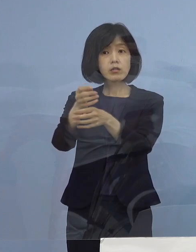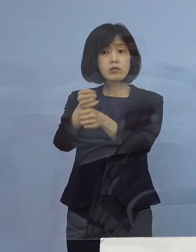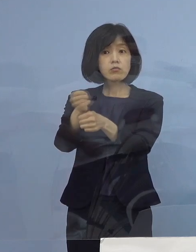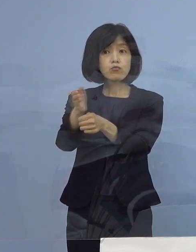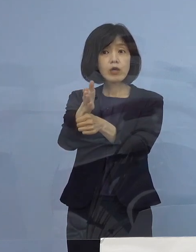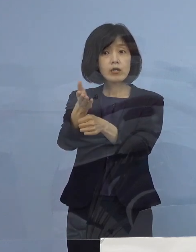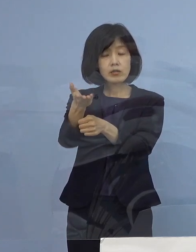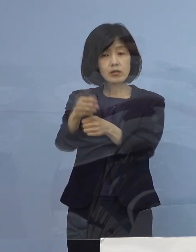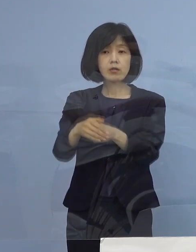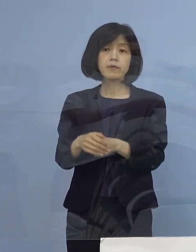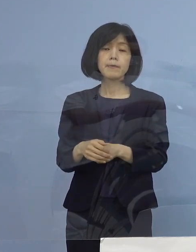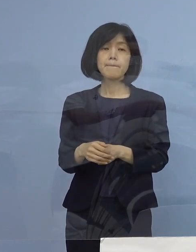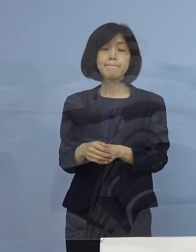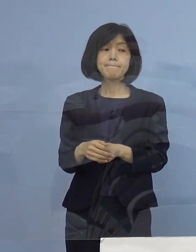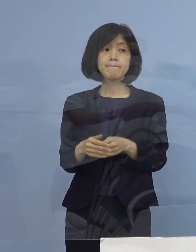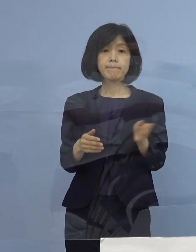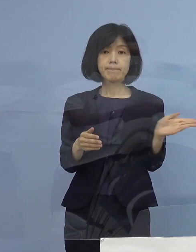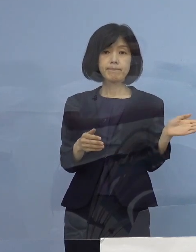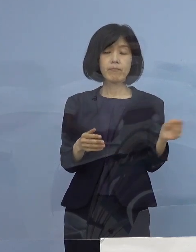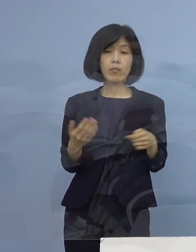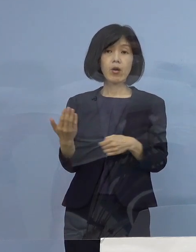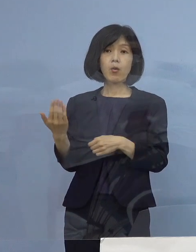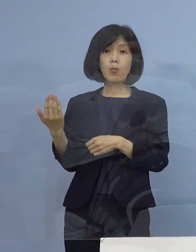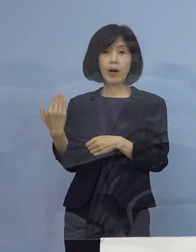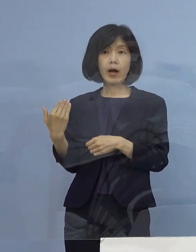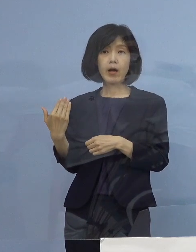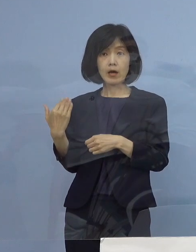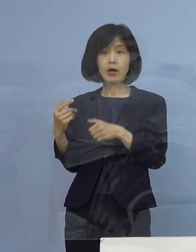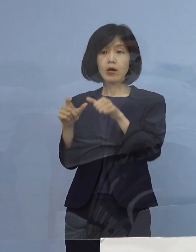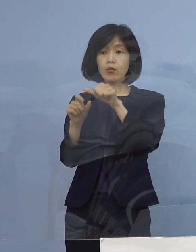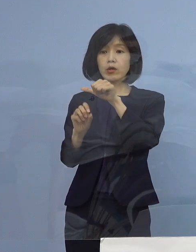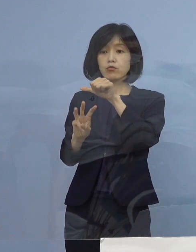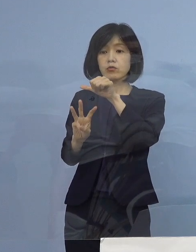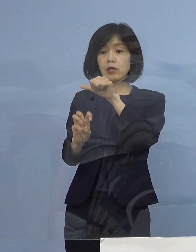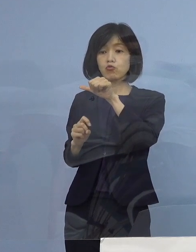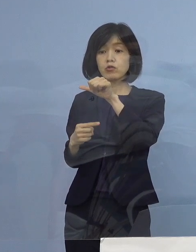（知事） 前回の時は5月31日までということで